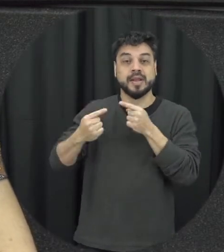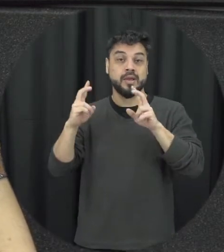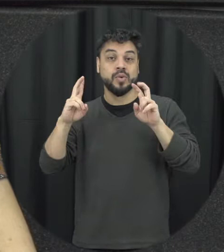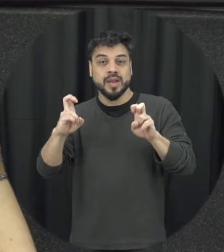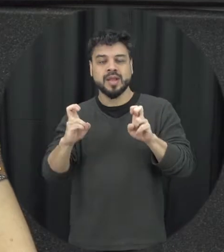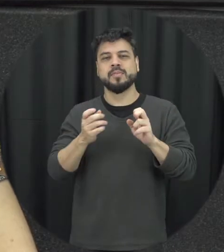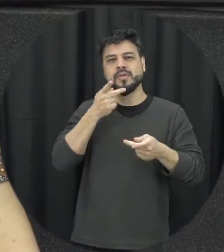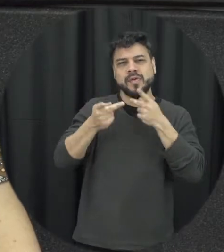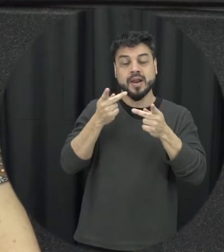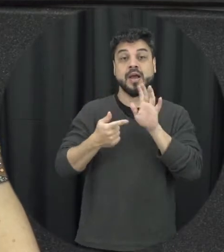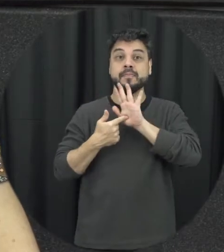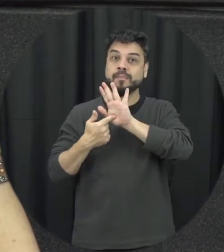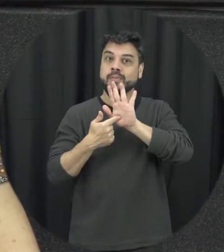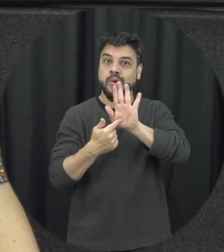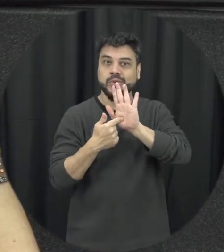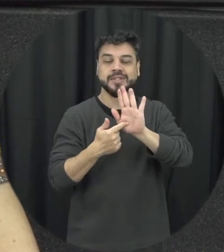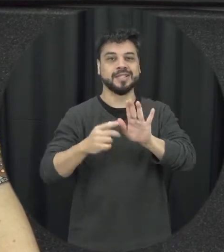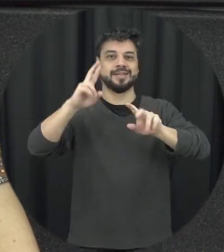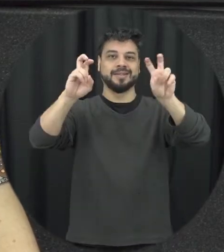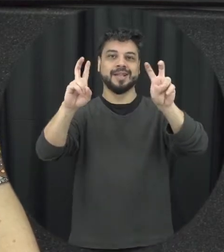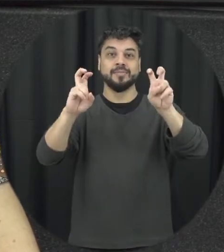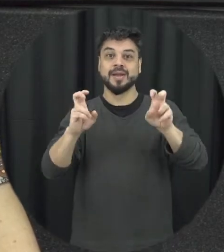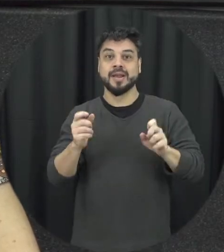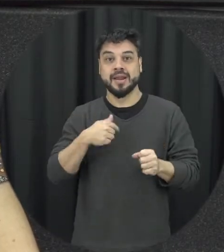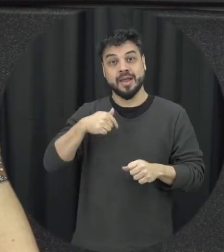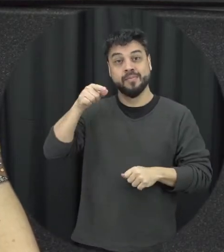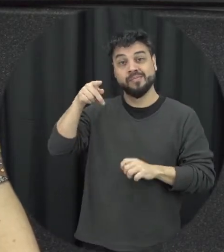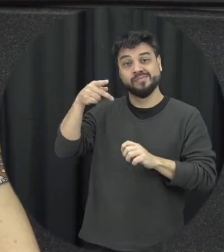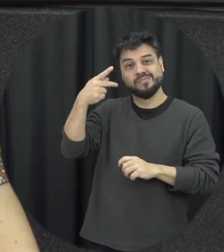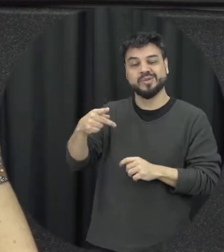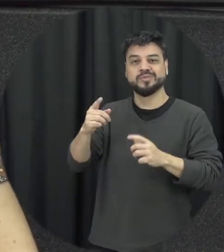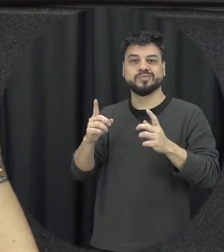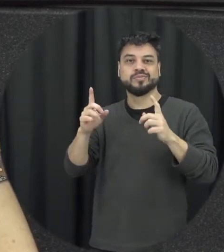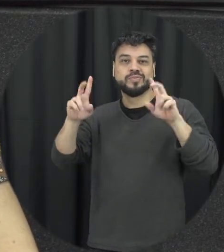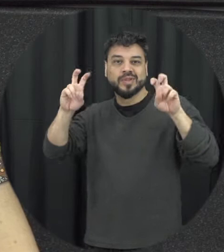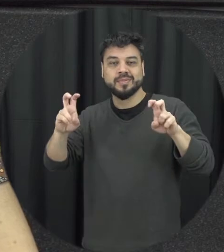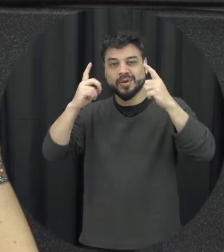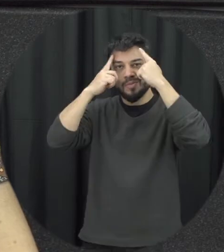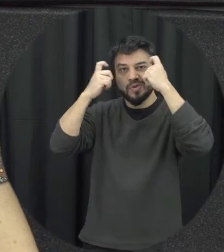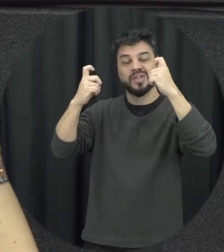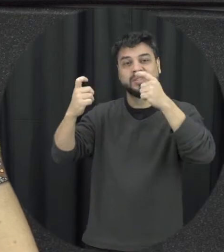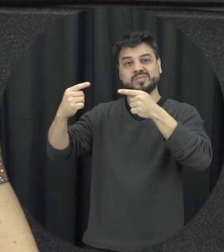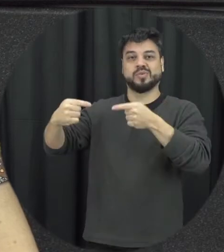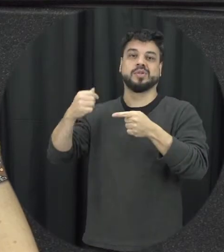e dando visibilidade a essa temática da violência contra mulher então basicamente é uma campanha de